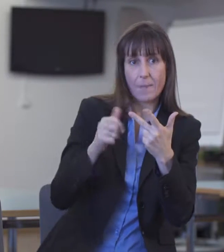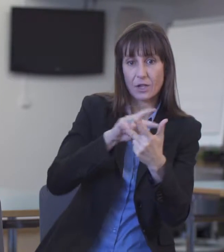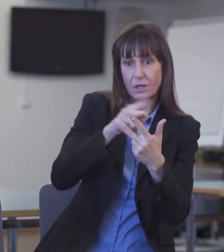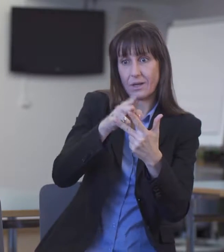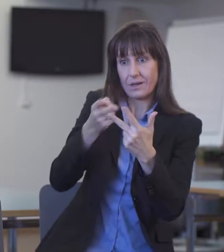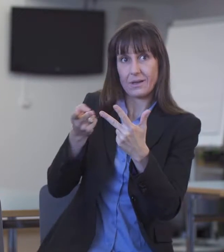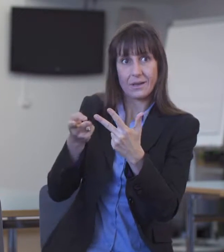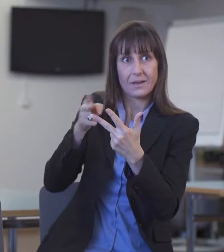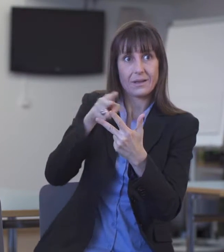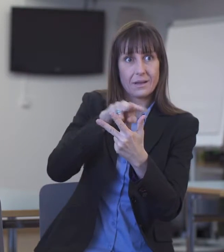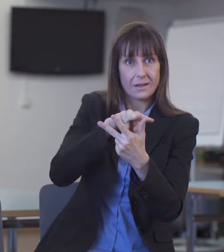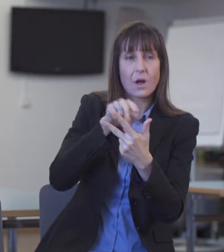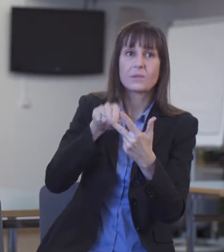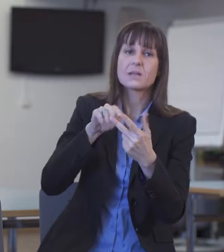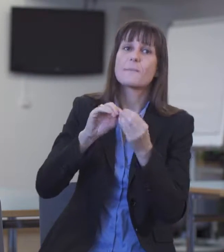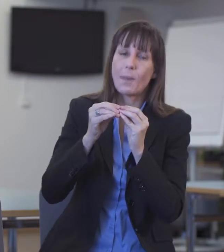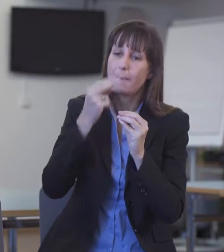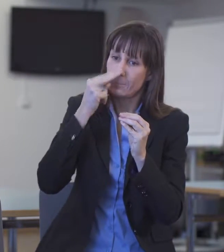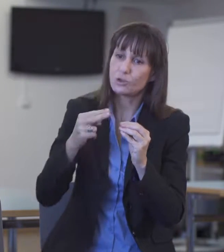der man sich annehmen müsste.